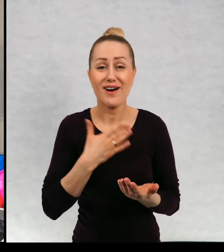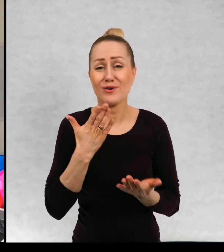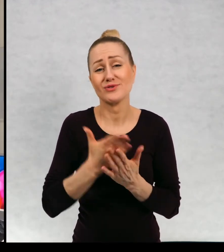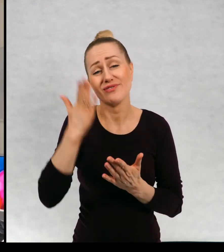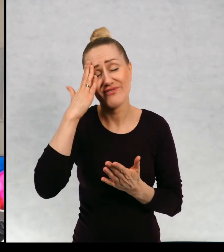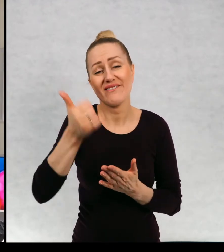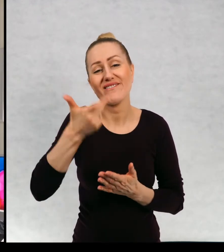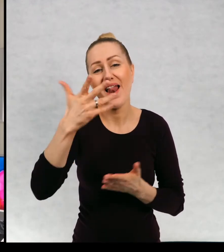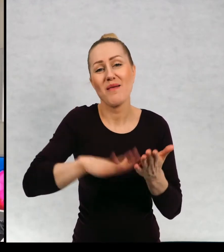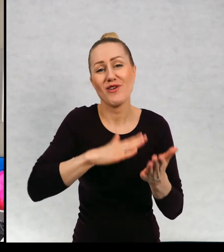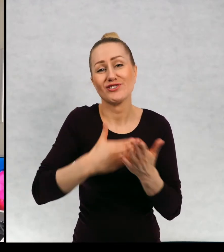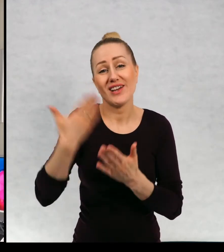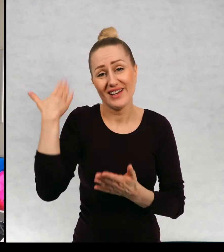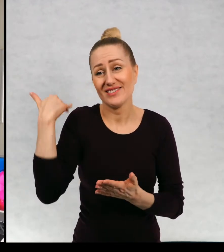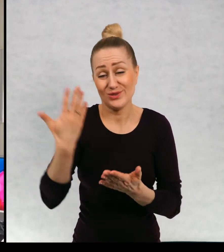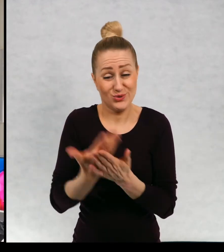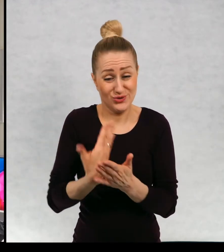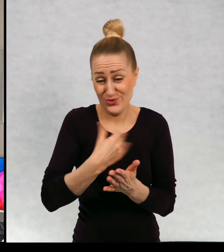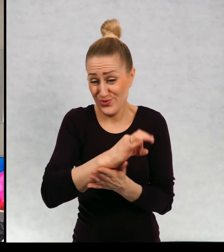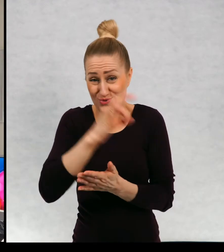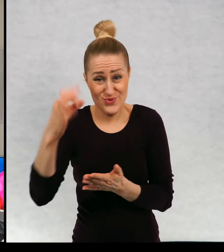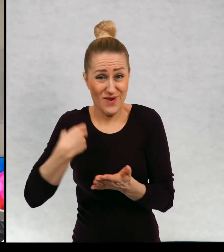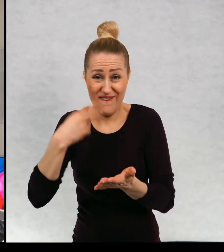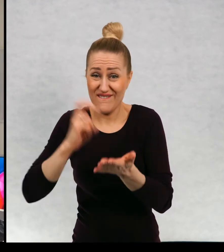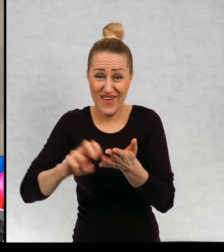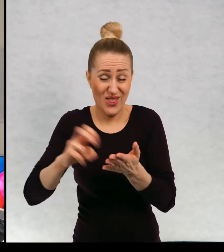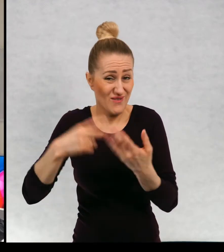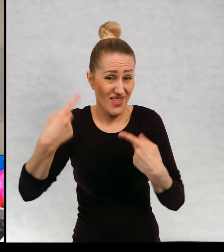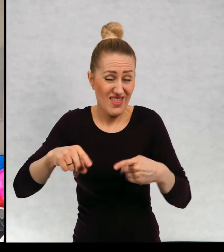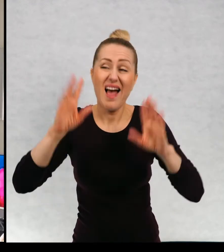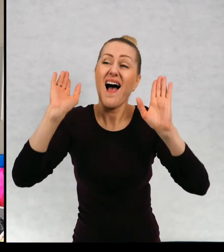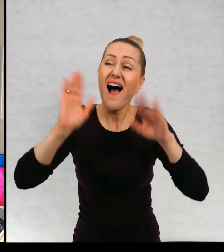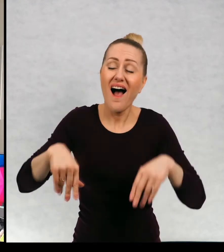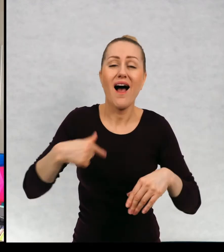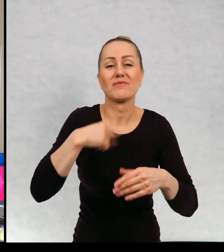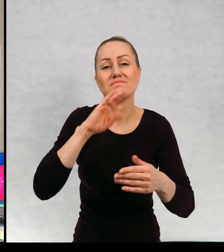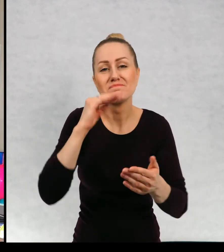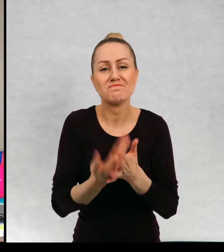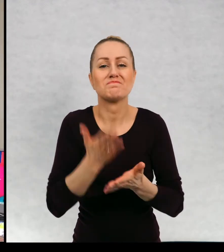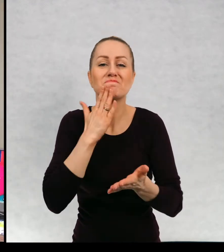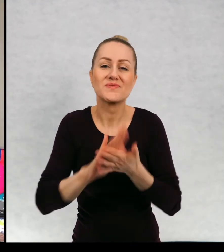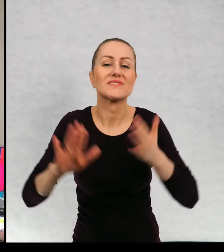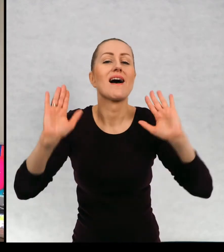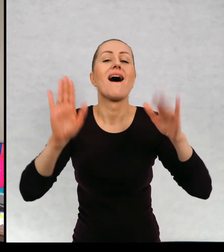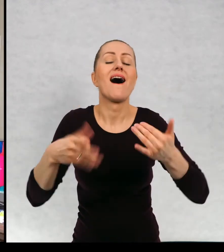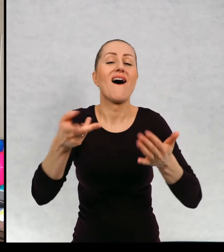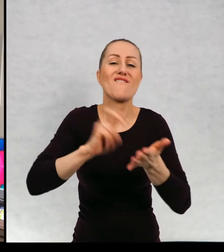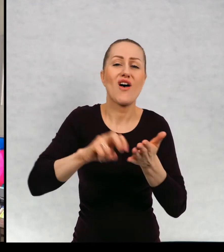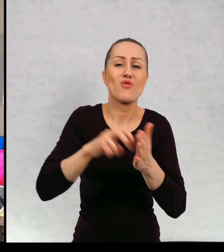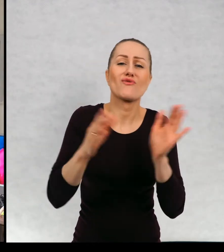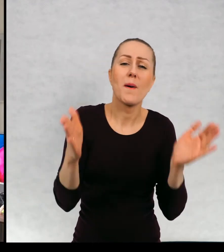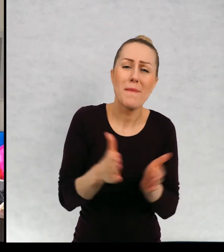od wielu miesięcy nie mogę wędrować, to mogą być nawet wędrówki małe. Jeżeli wyruszymy gdzieś zawsze